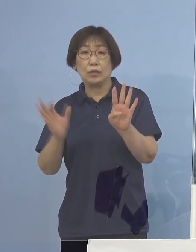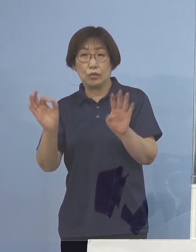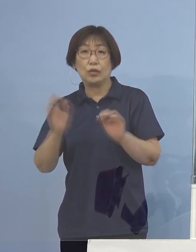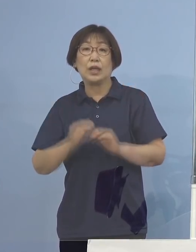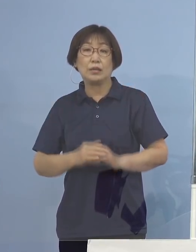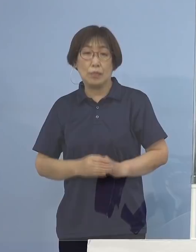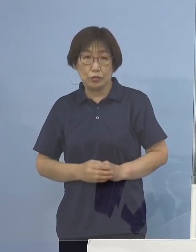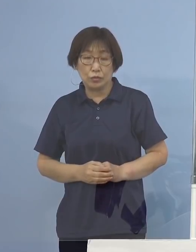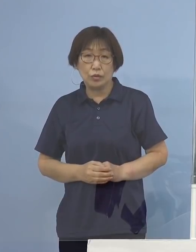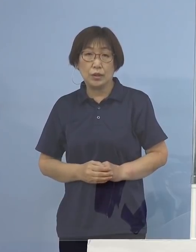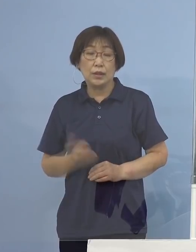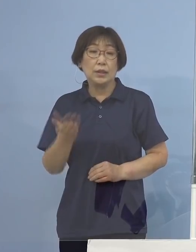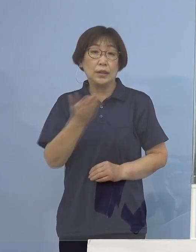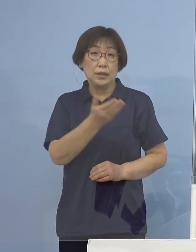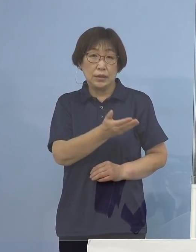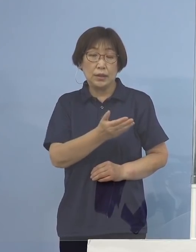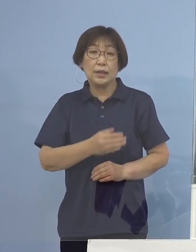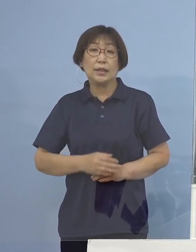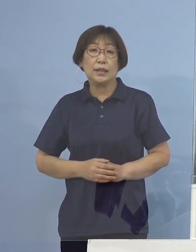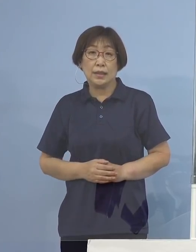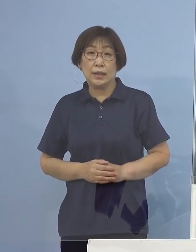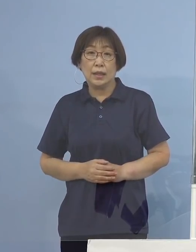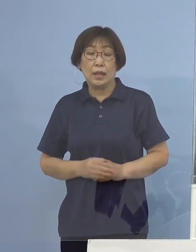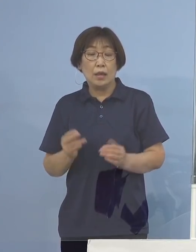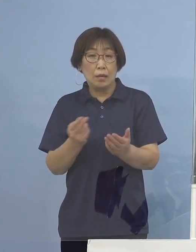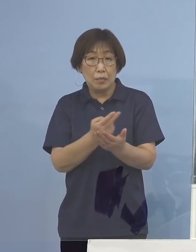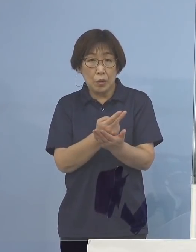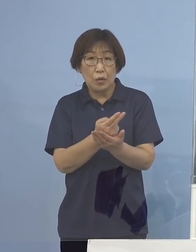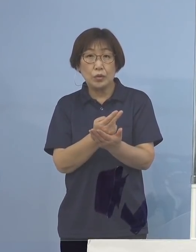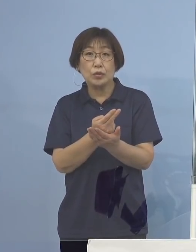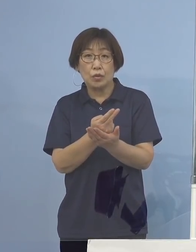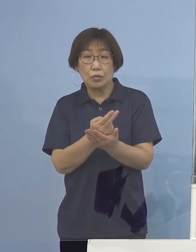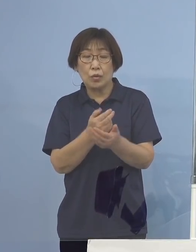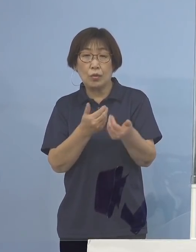次に3番目、病床の逼迫具合